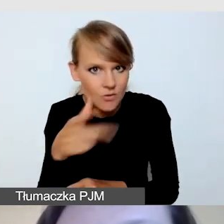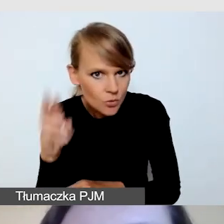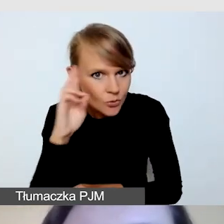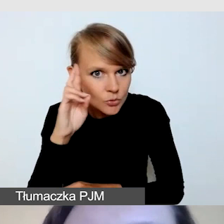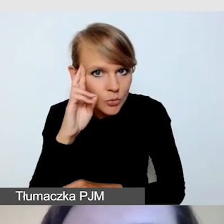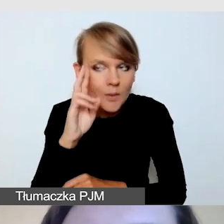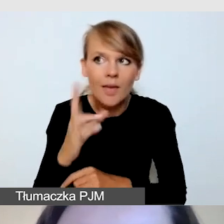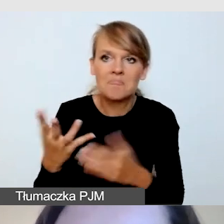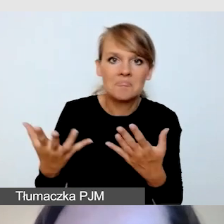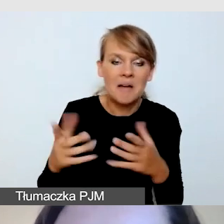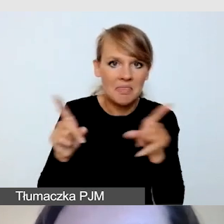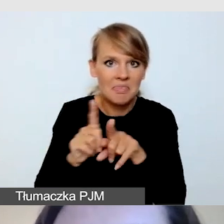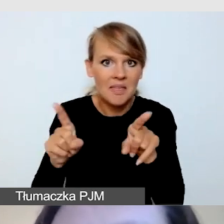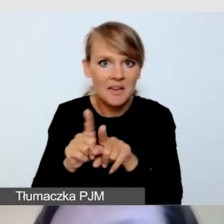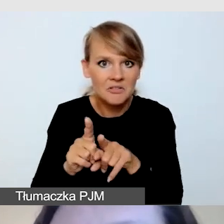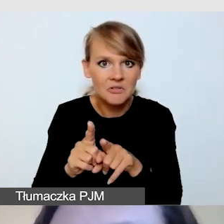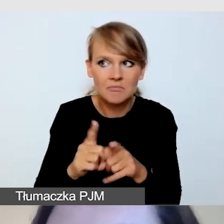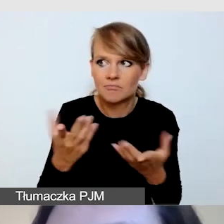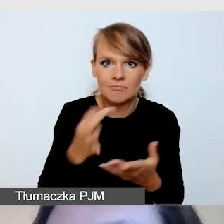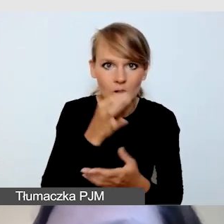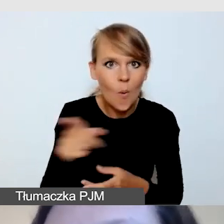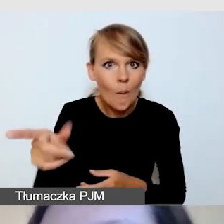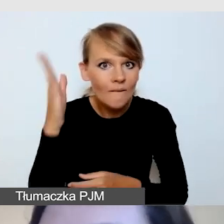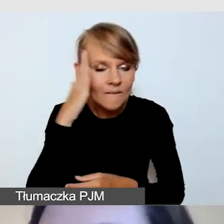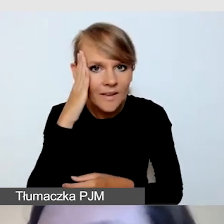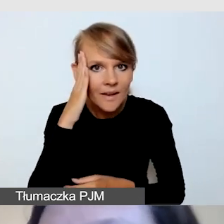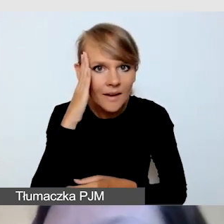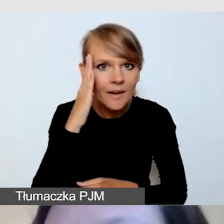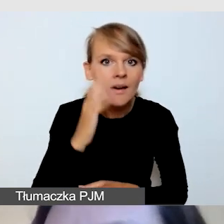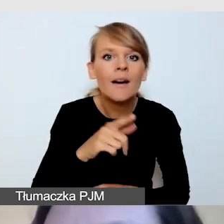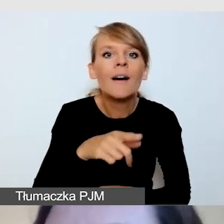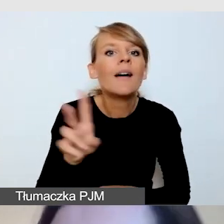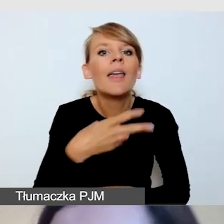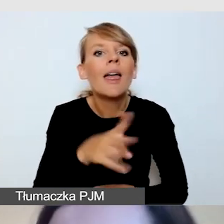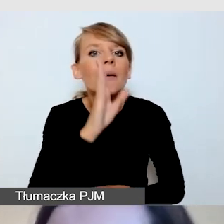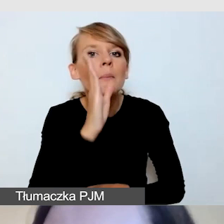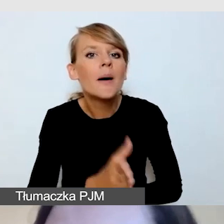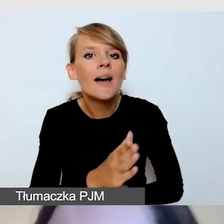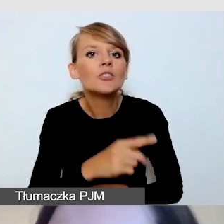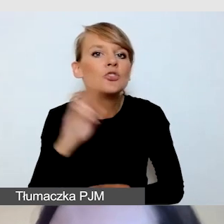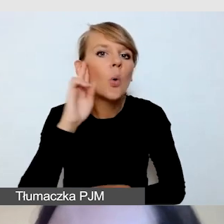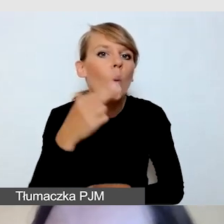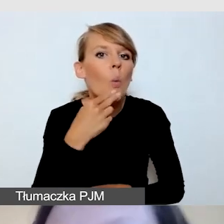kiedy będzie występował Głuchy mówca i co w takiej sytuacji zrobić.